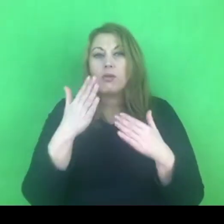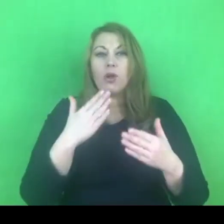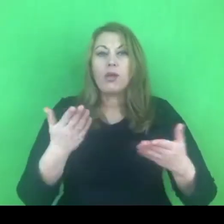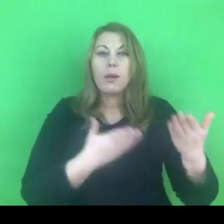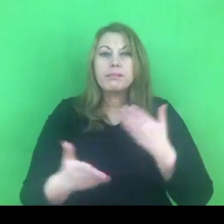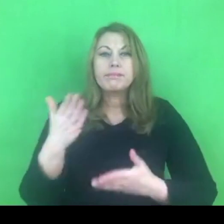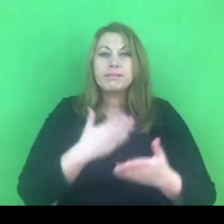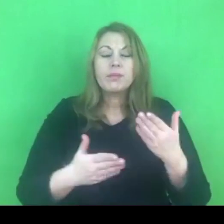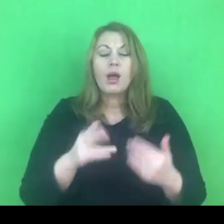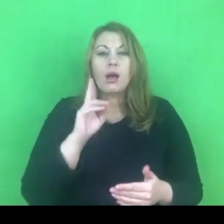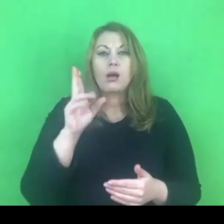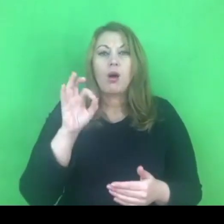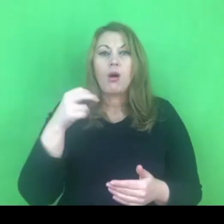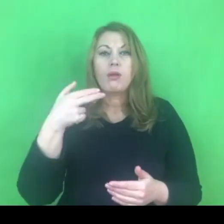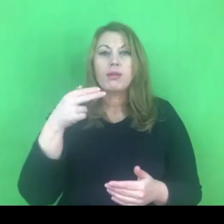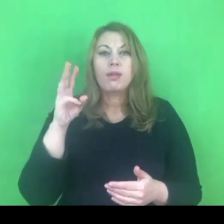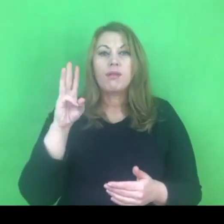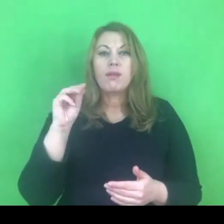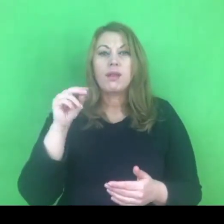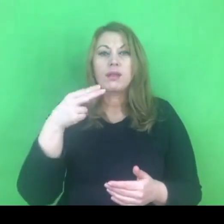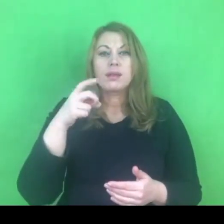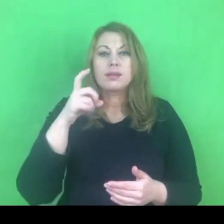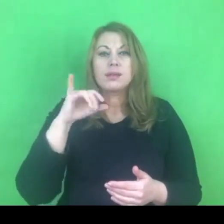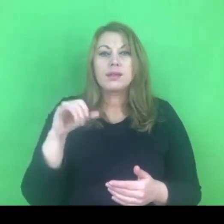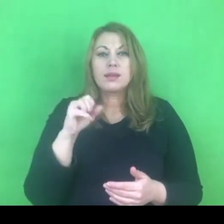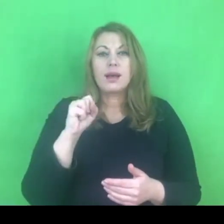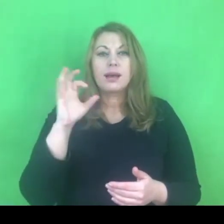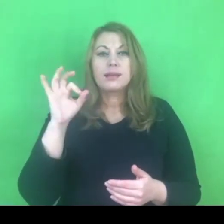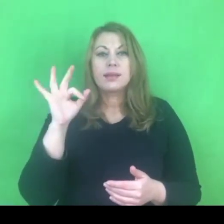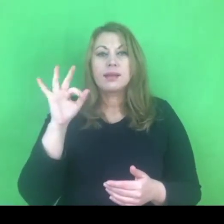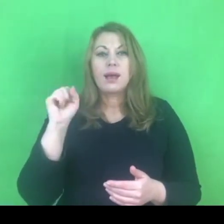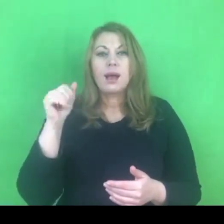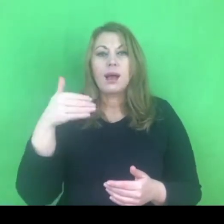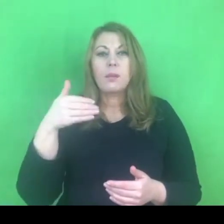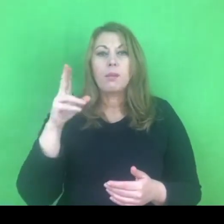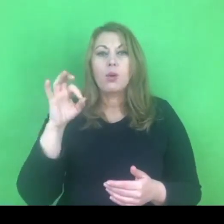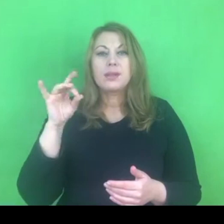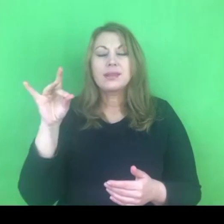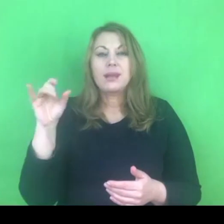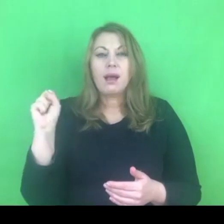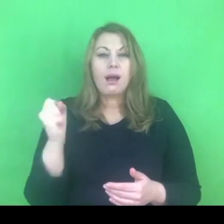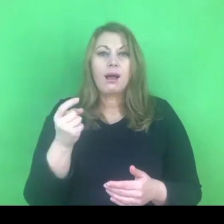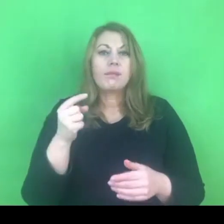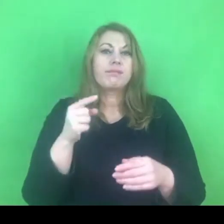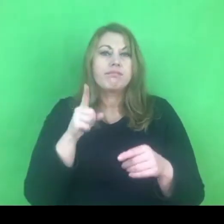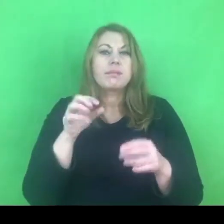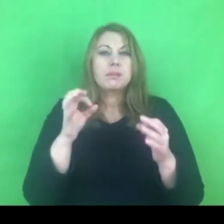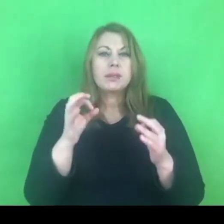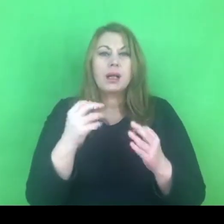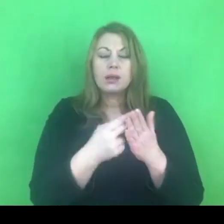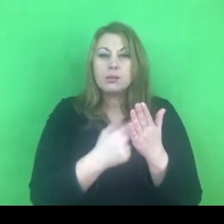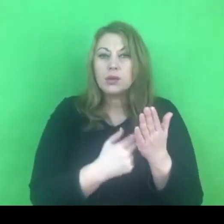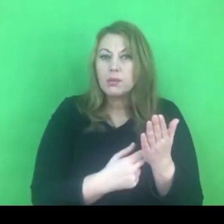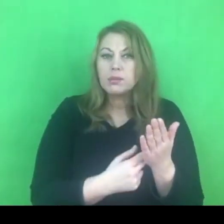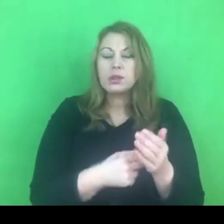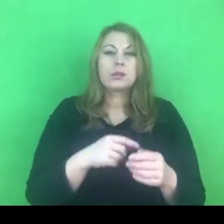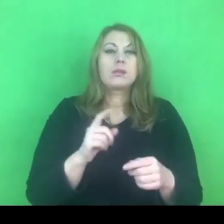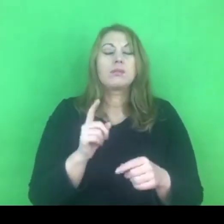W moim odczuciu musimy sobie powiedzieć o kwestiach związanych z przekonaniami,